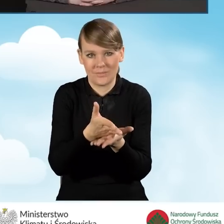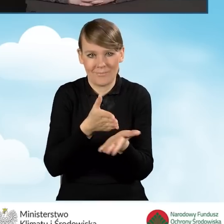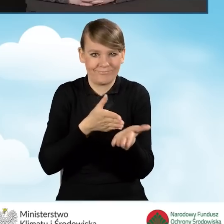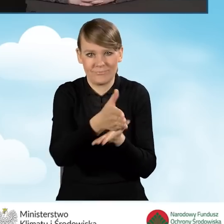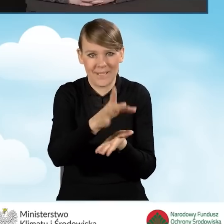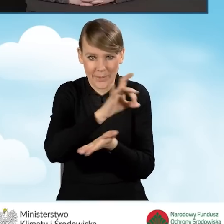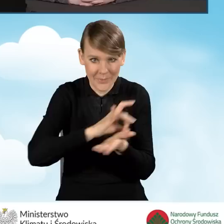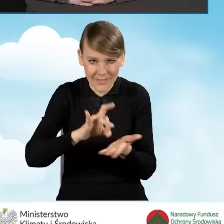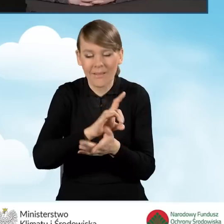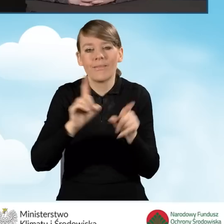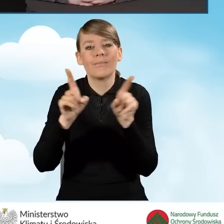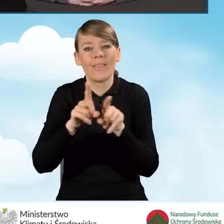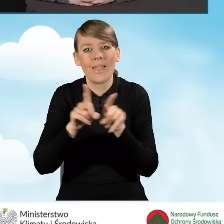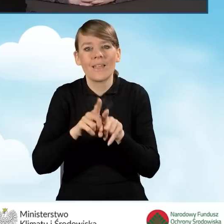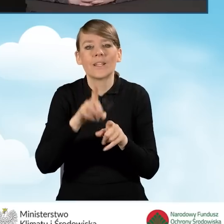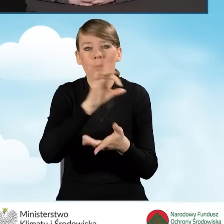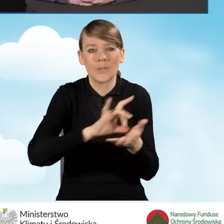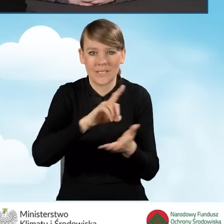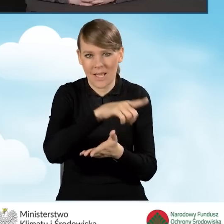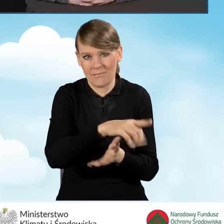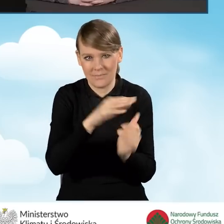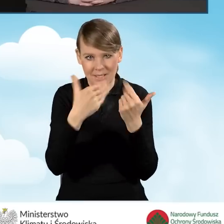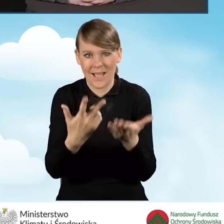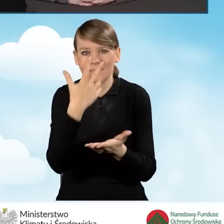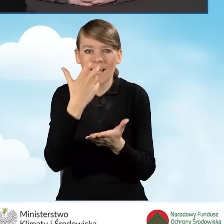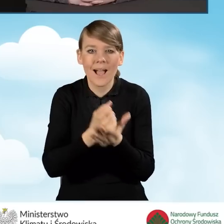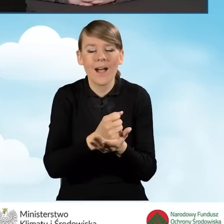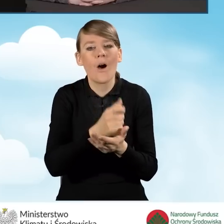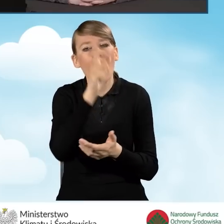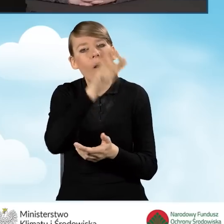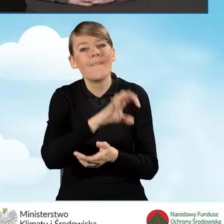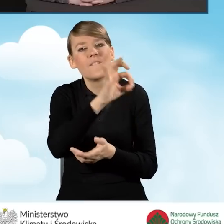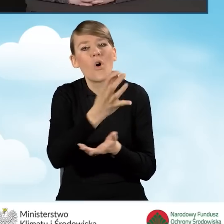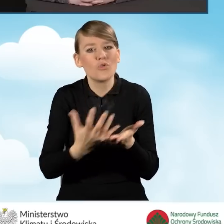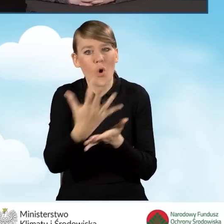oraz zaświadczenia, które wydają gminy, zaświadczenia o dochodach uprawniające do dofinansowania